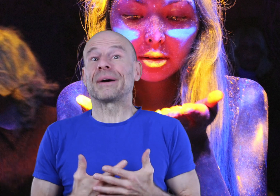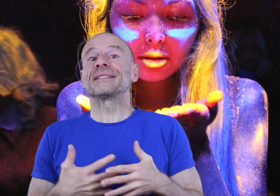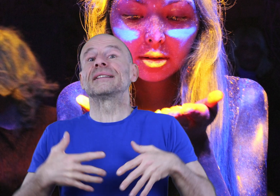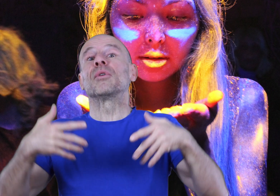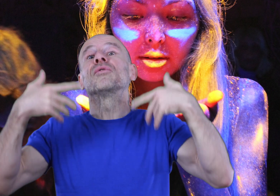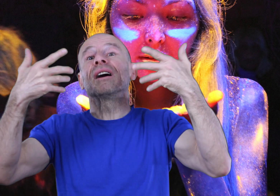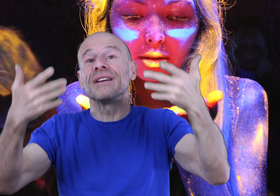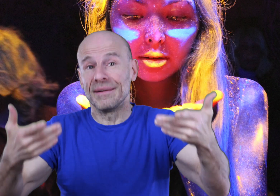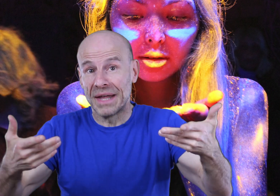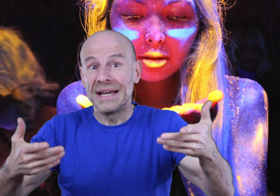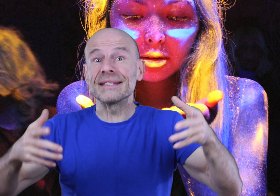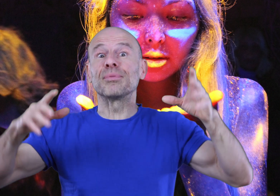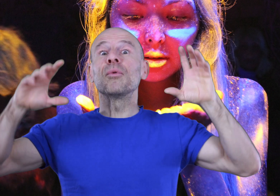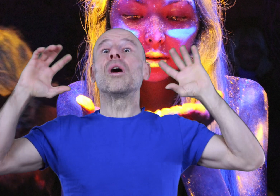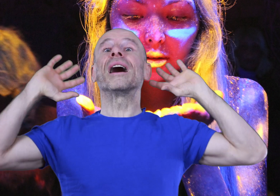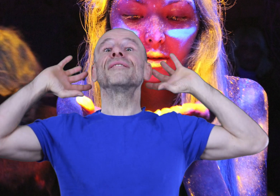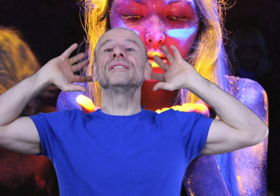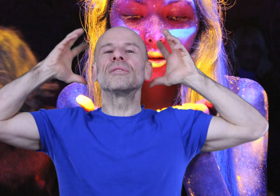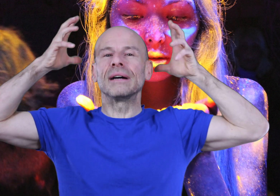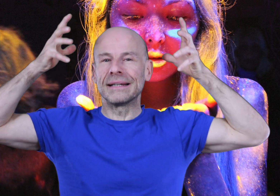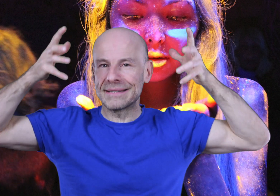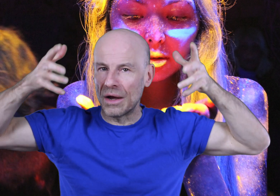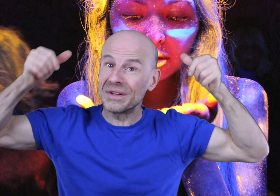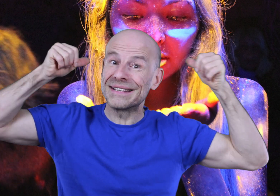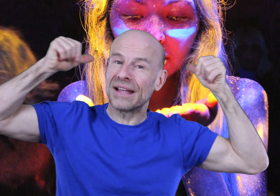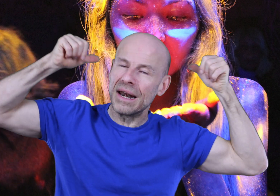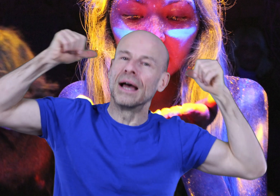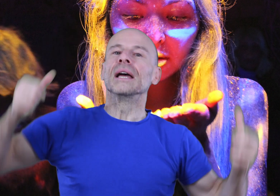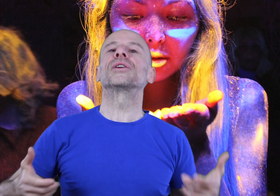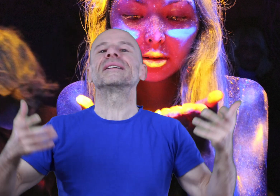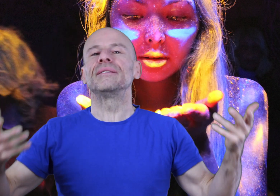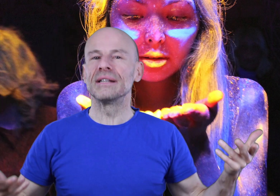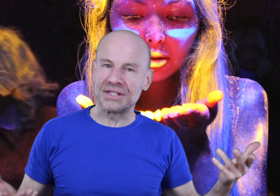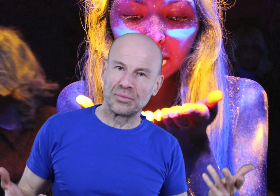précisément vous révéler, simplement en ravivant un instinct ancestral que la civilisation